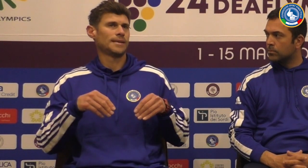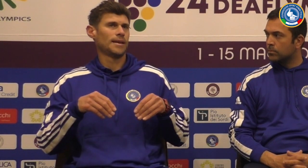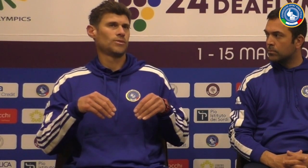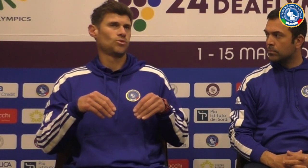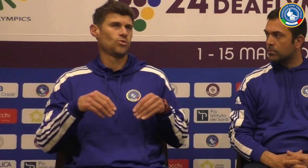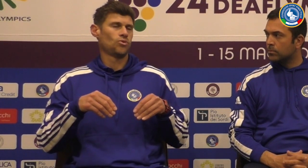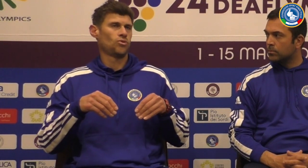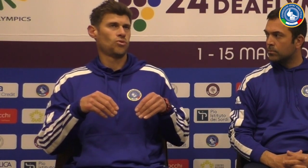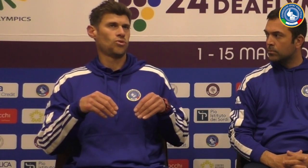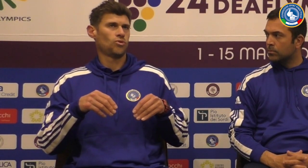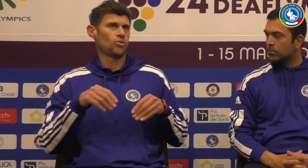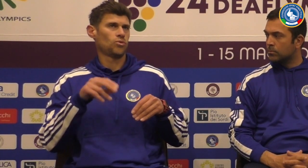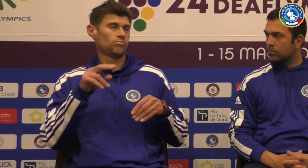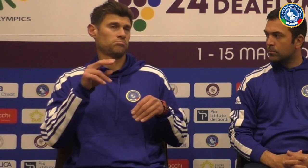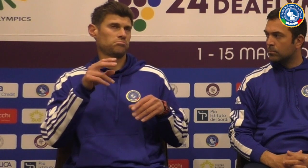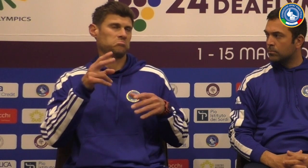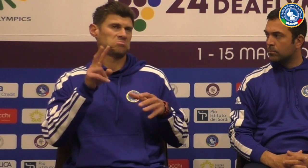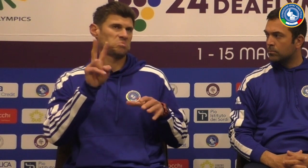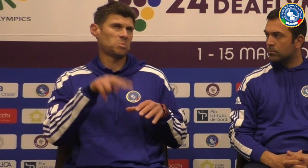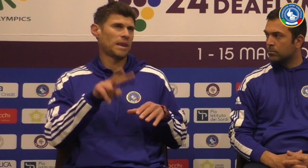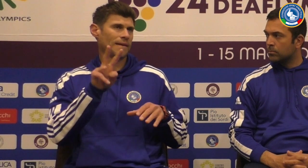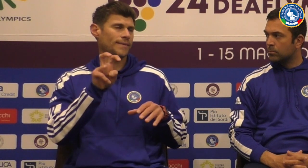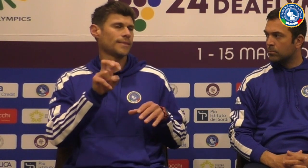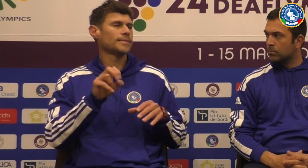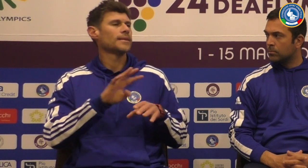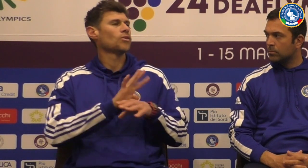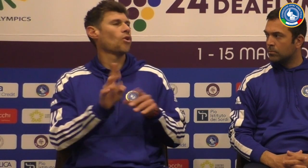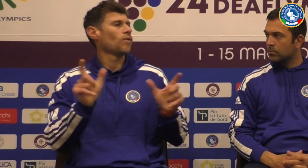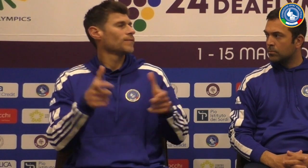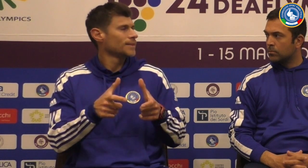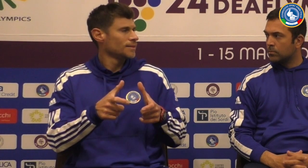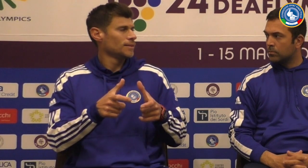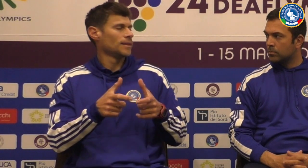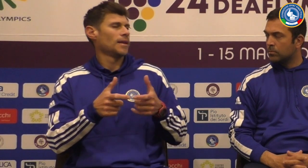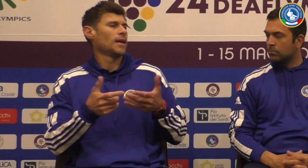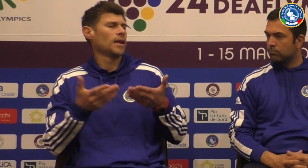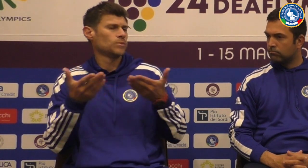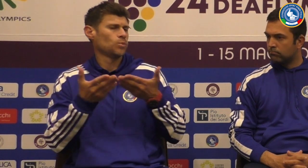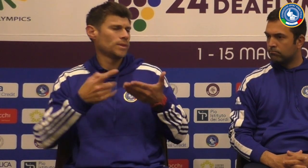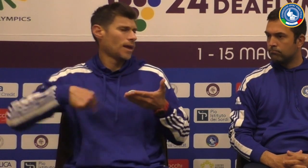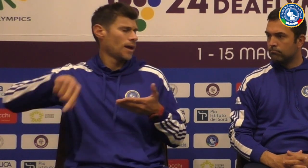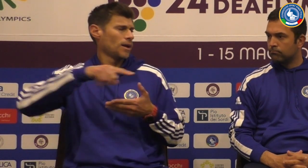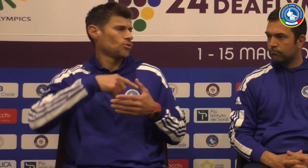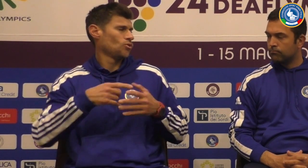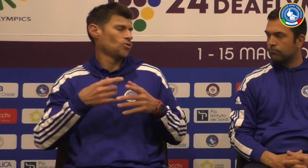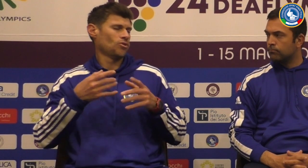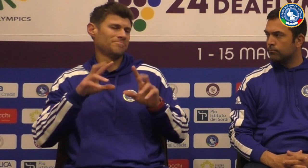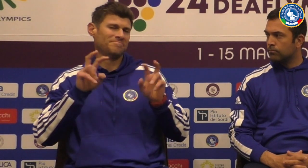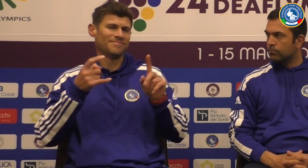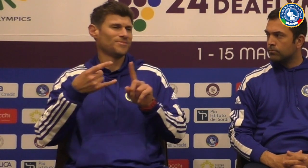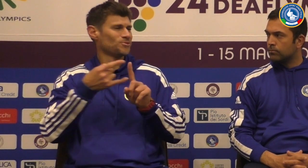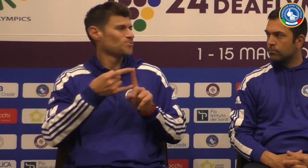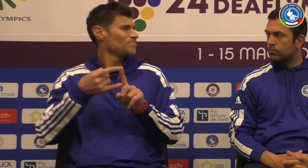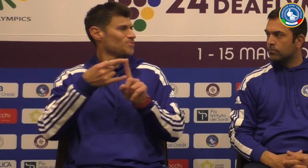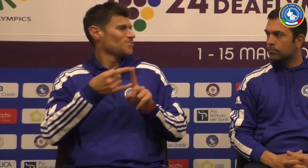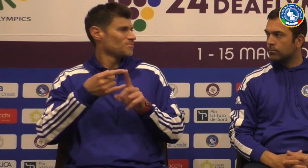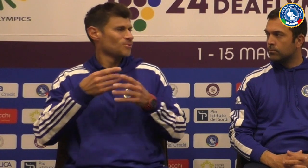Lo staff e ha iniziato a lavorare già nel 2020 Corona hanno cominciato a studiare su zoom ad